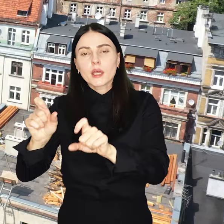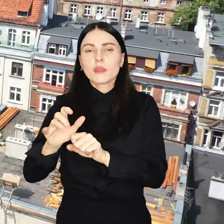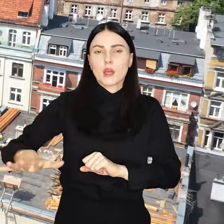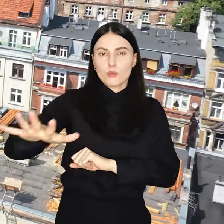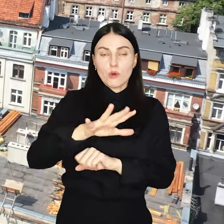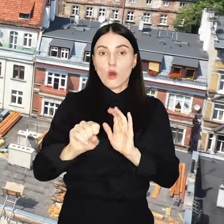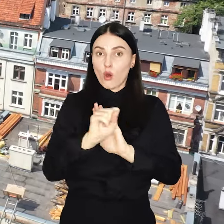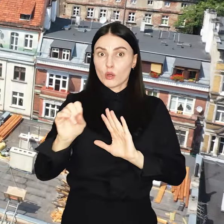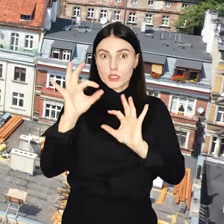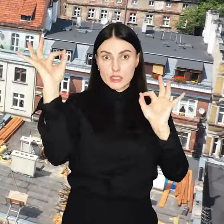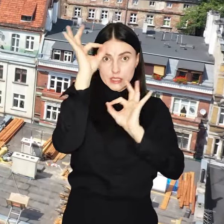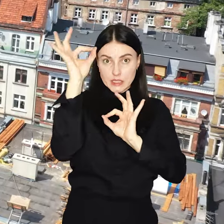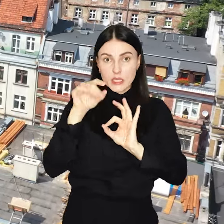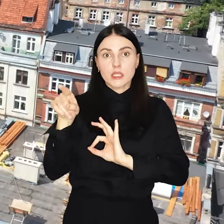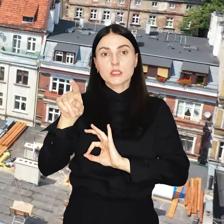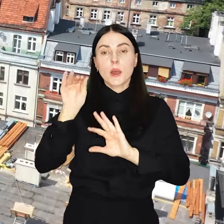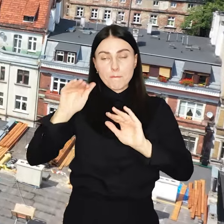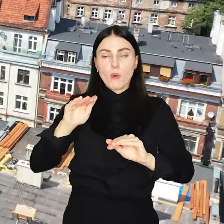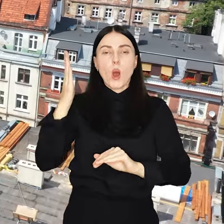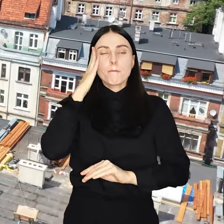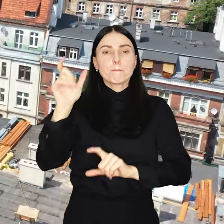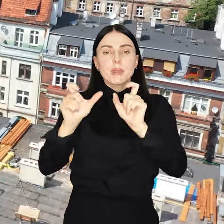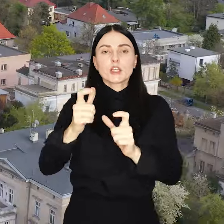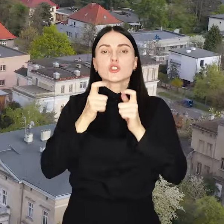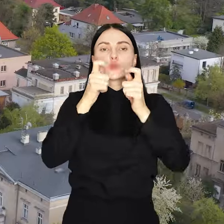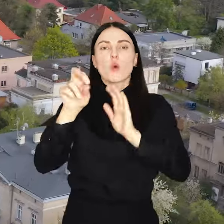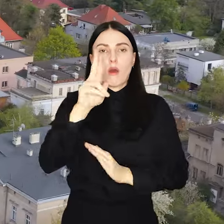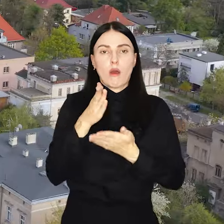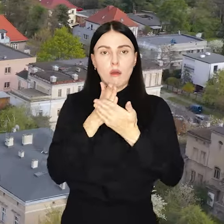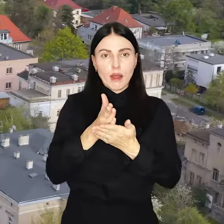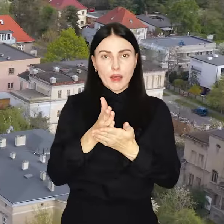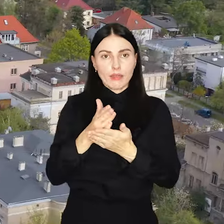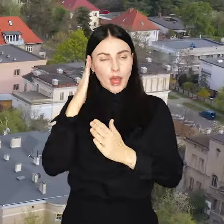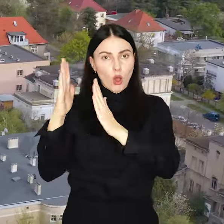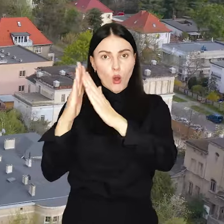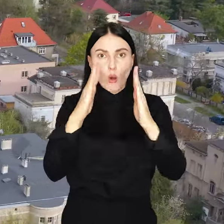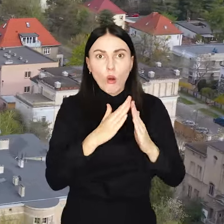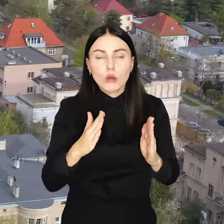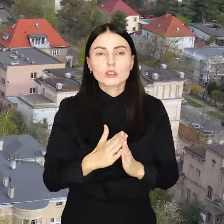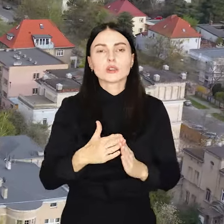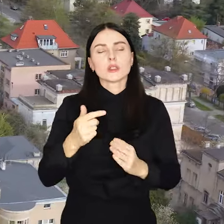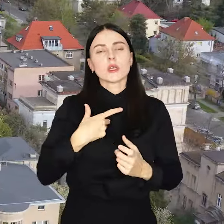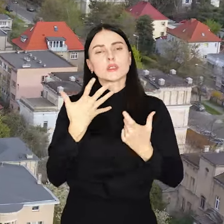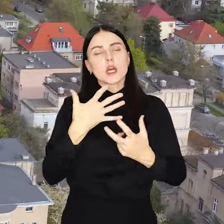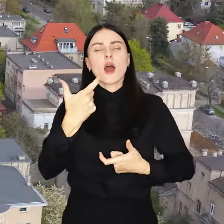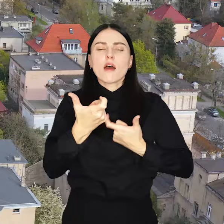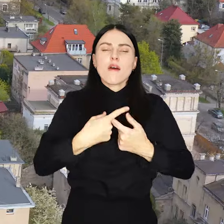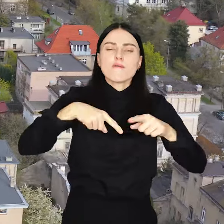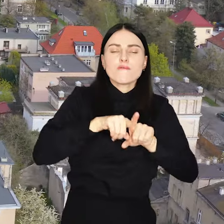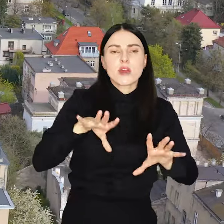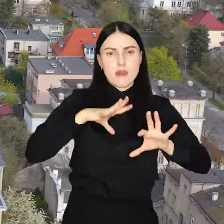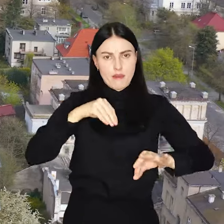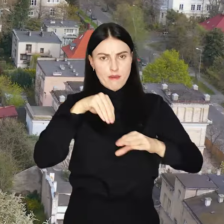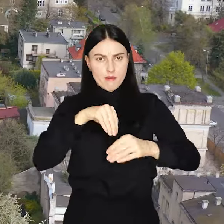Od stycznia mieszkańcy do swoich rad osiedli będą mogli zgłaszać inwestycje które uważają za potrzebne w swojej okolicy.